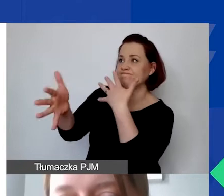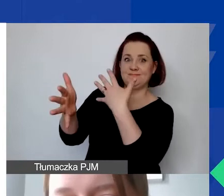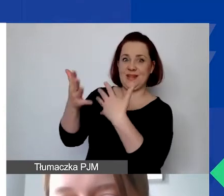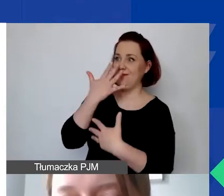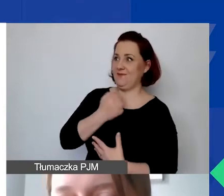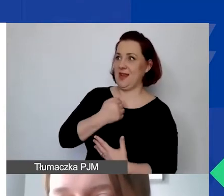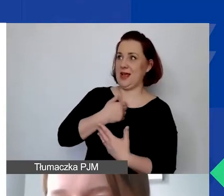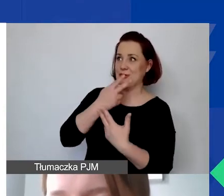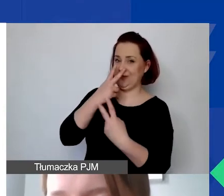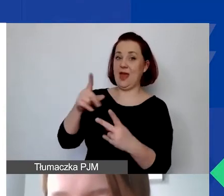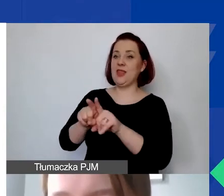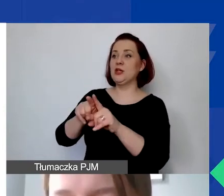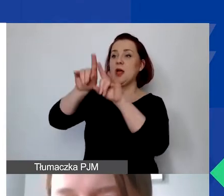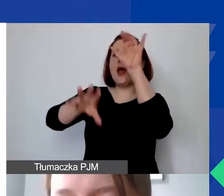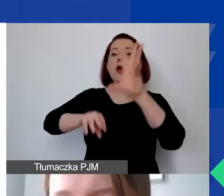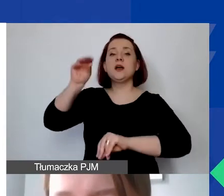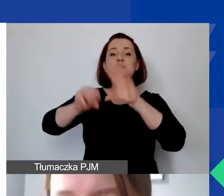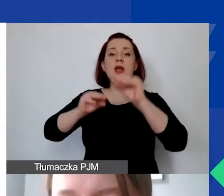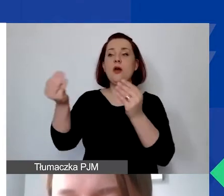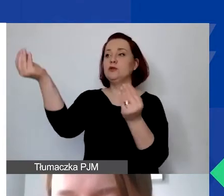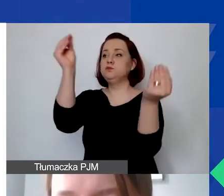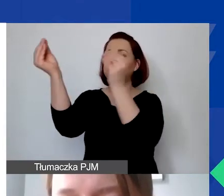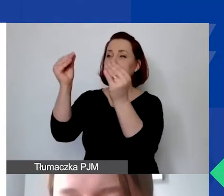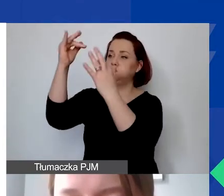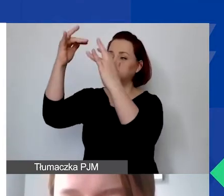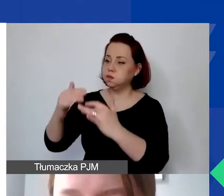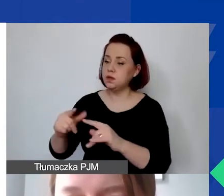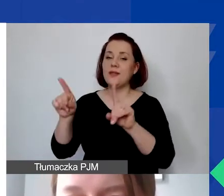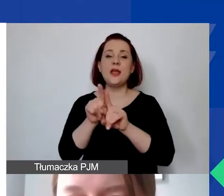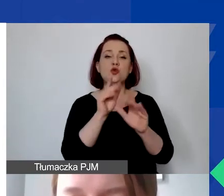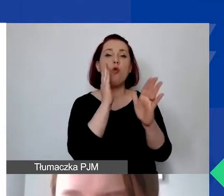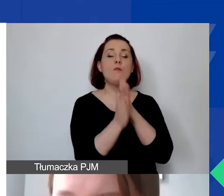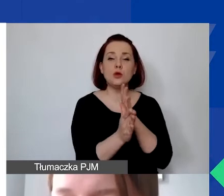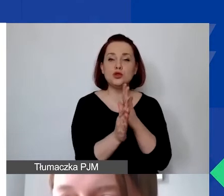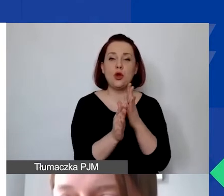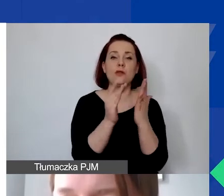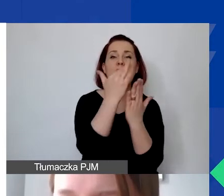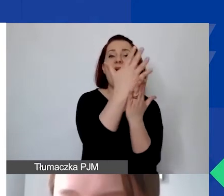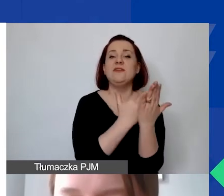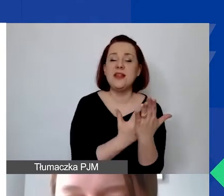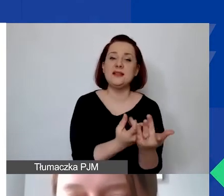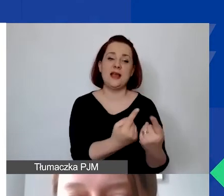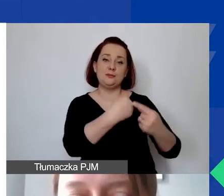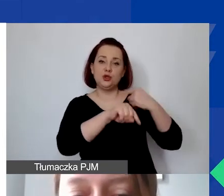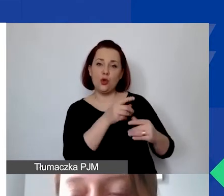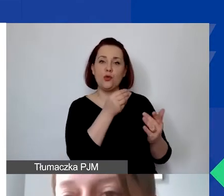są wprowadzone do ewidencji księgowej lub uproszczonej ewidencji przychodów i kosztów w sposób wyodrębniony, na wyodrębnionym planie kont.